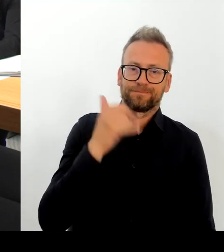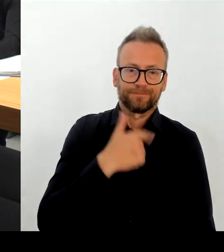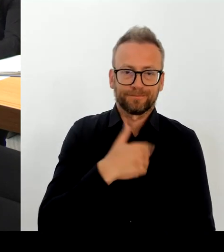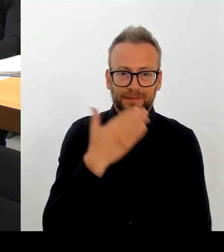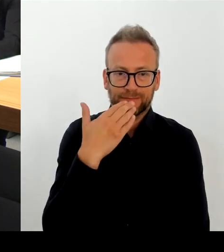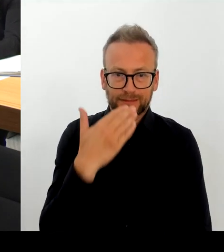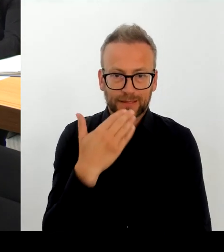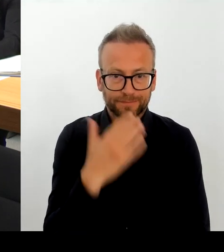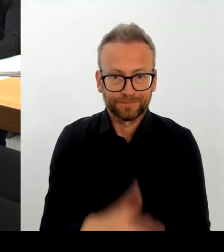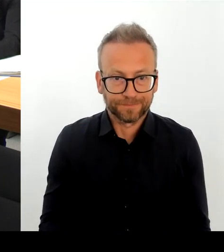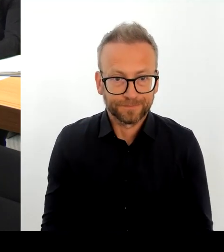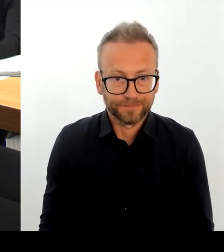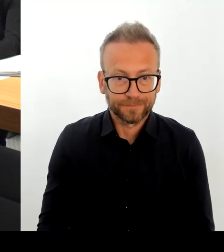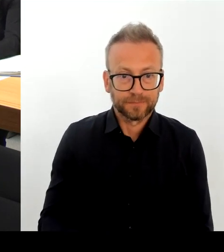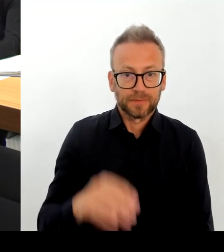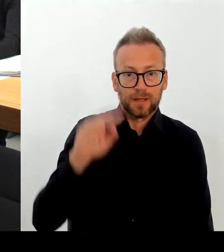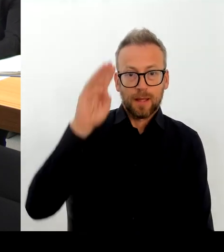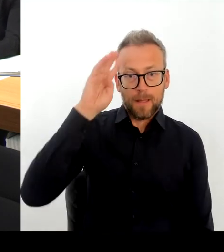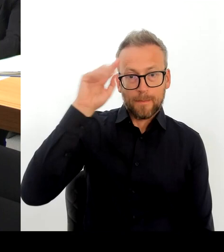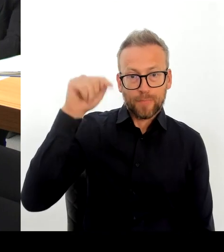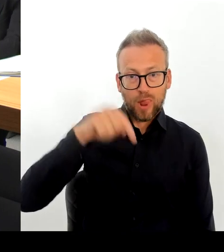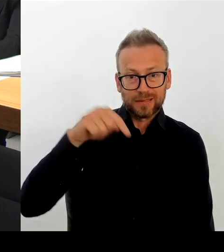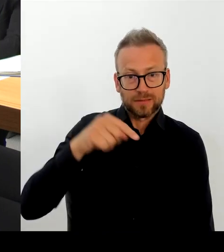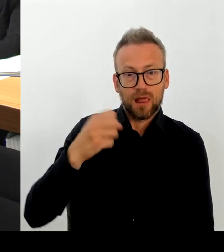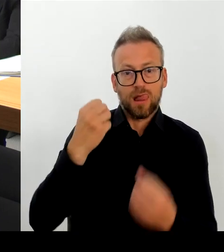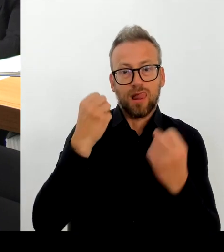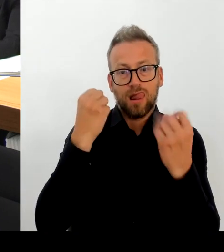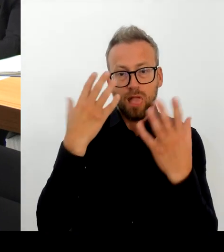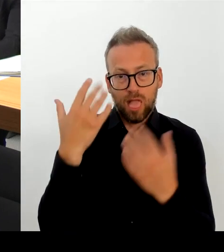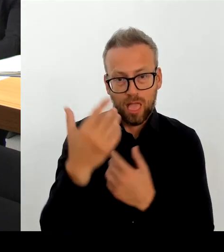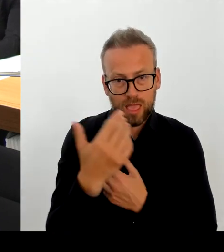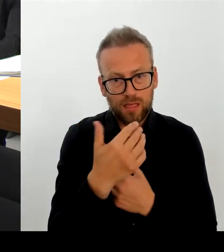Die Polizeidirektion eins ist auch im Präventionsrat mit